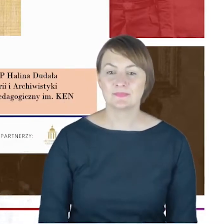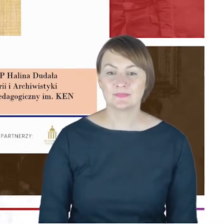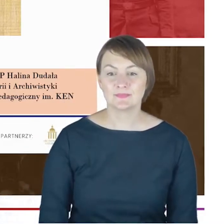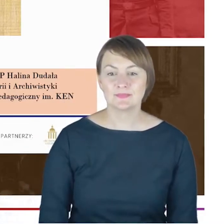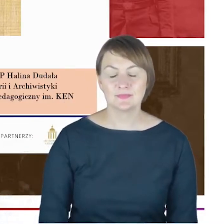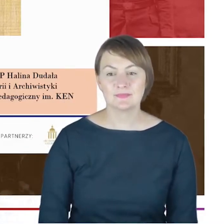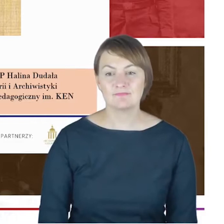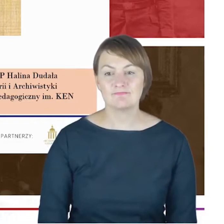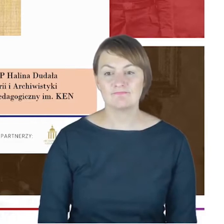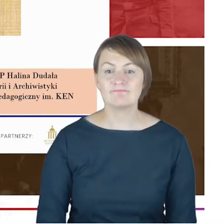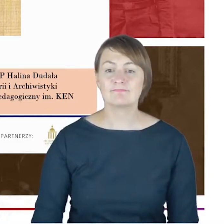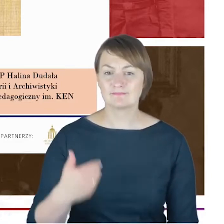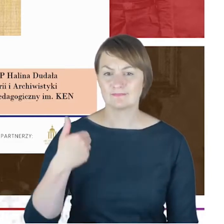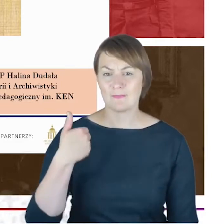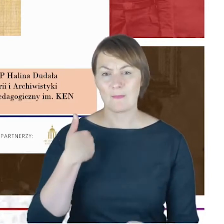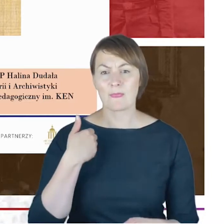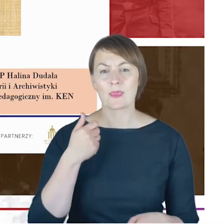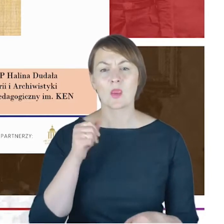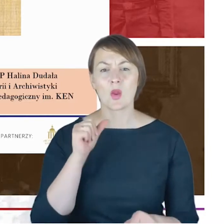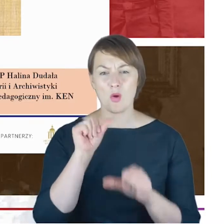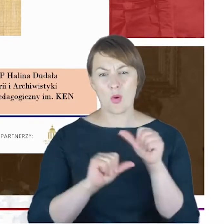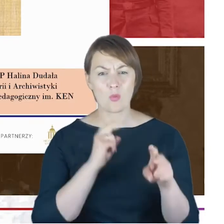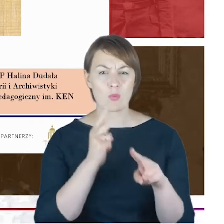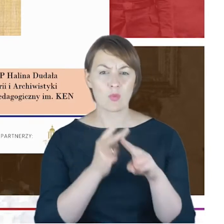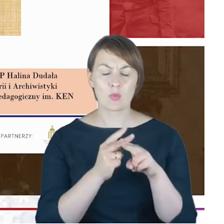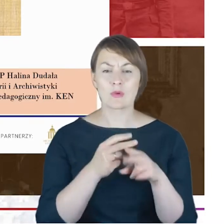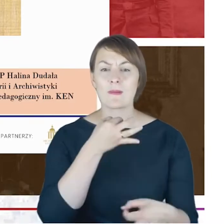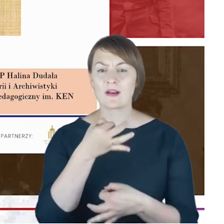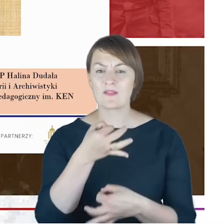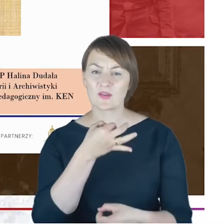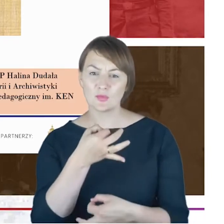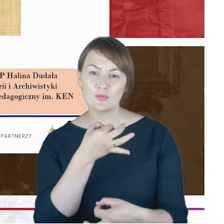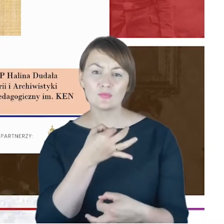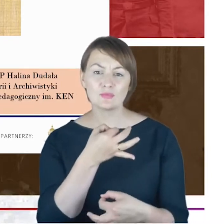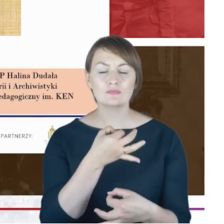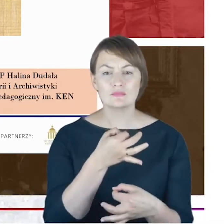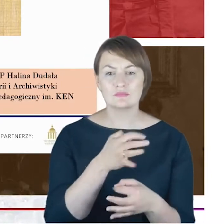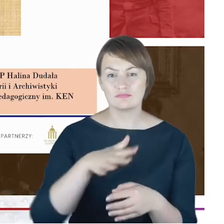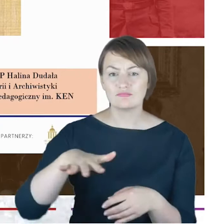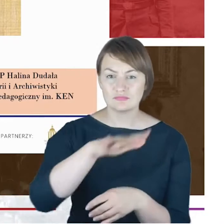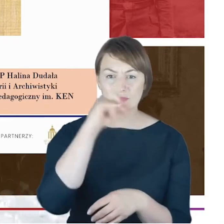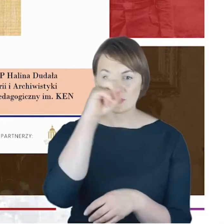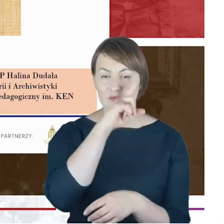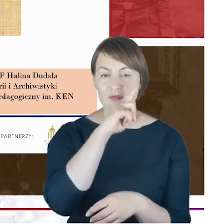1,5 rokiem, a której celem było właśnie stworzenie biogramu.